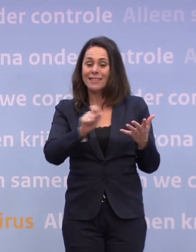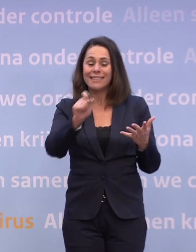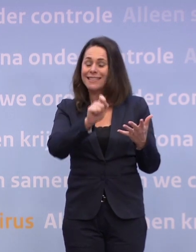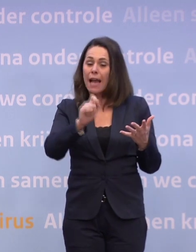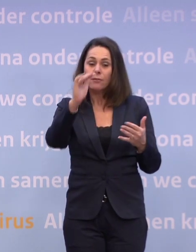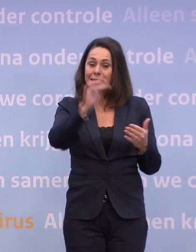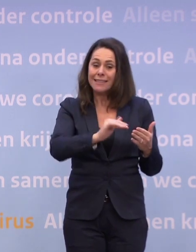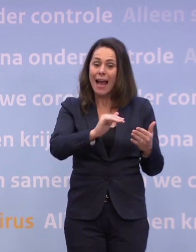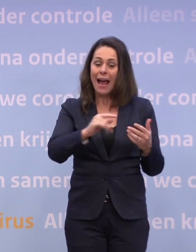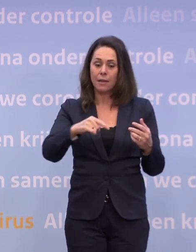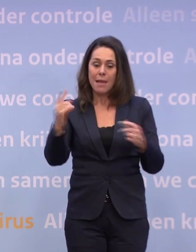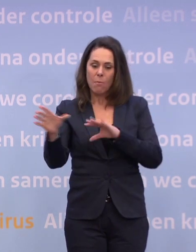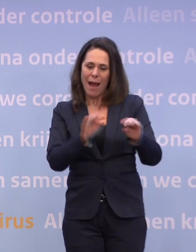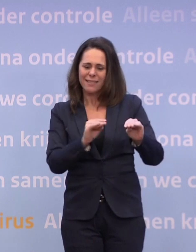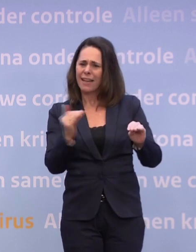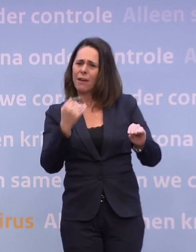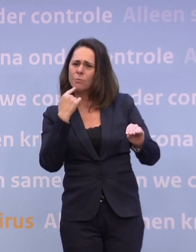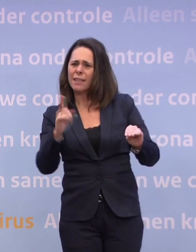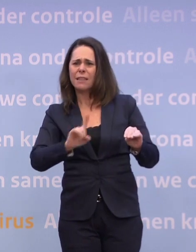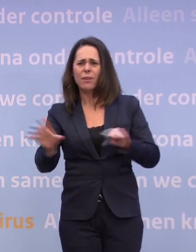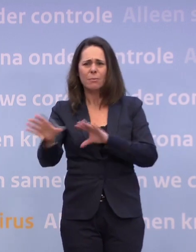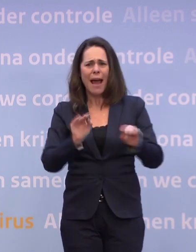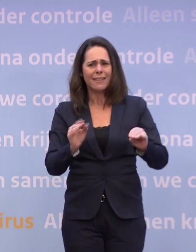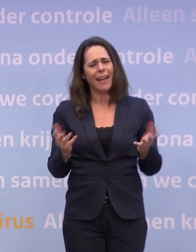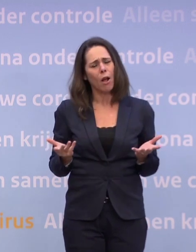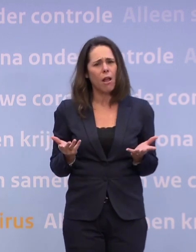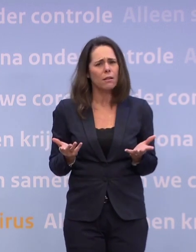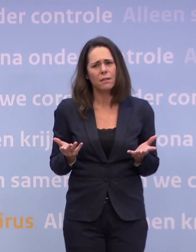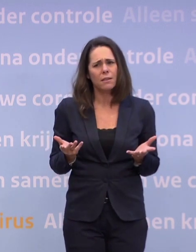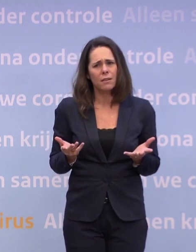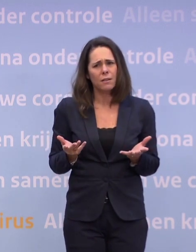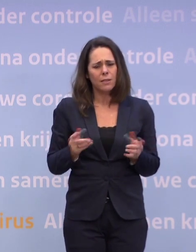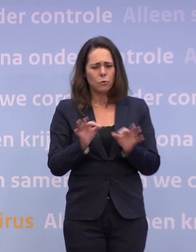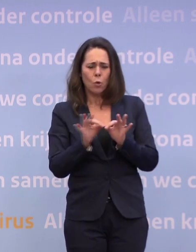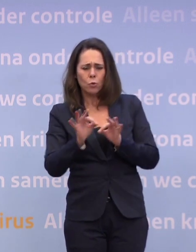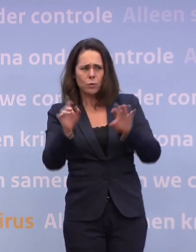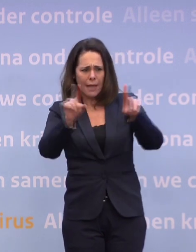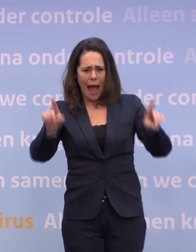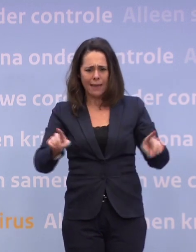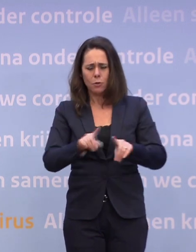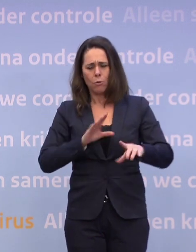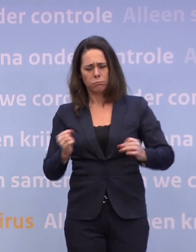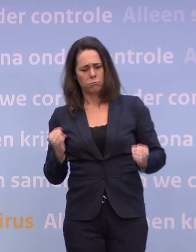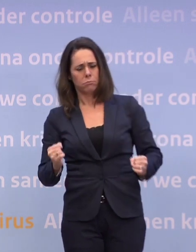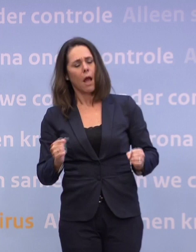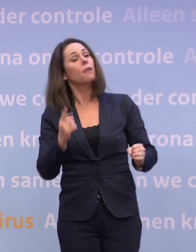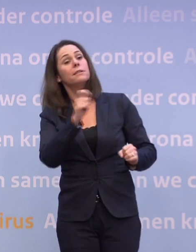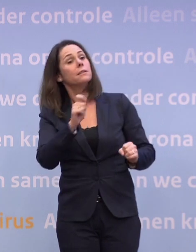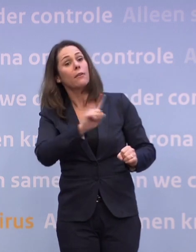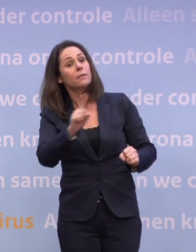Want de routekaart, u heeft ooit een routekaart gepresenteerd... ...en die functioneert als een soort stok achter de deur. Als de cijfers die kant opgaan, dan gaat er dat en dat gebeuren.